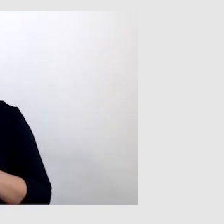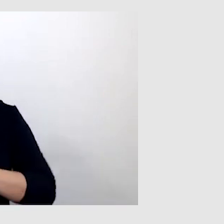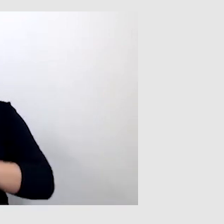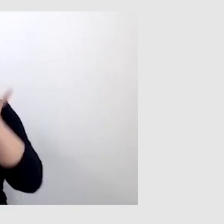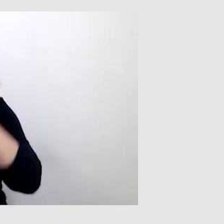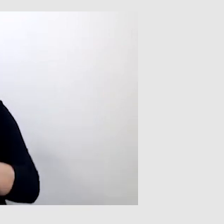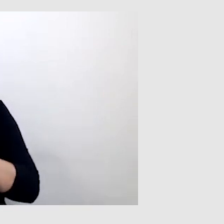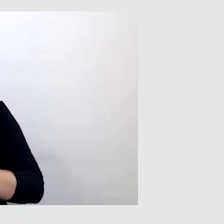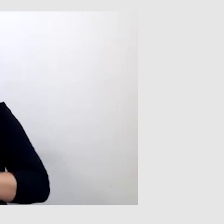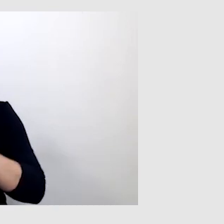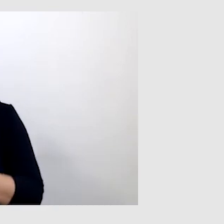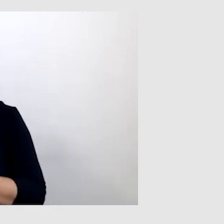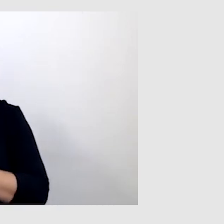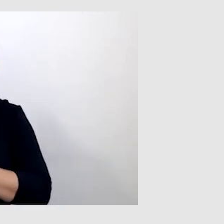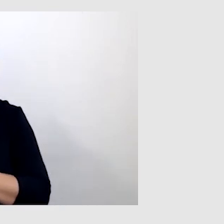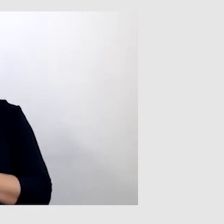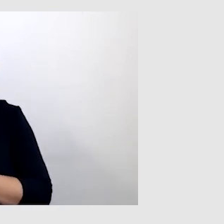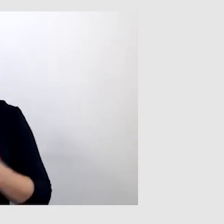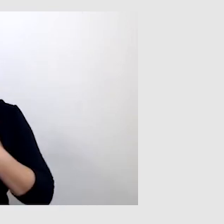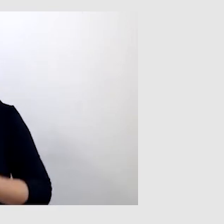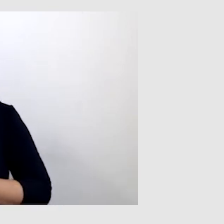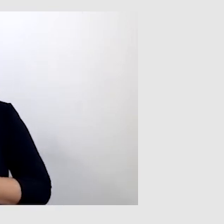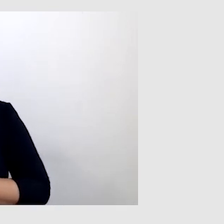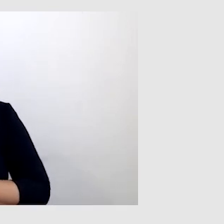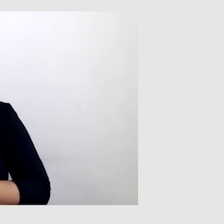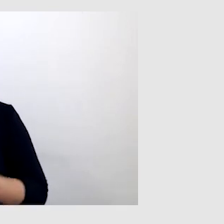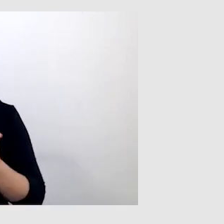to czasem daję tej osobie mikrofon, np. wykładowcy,